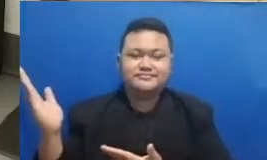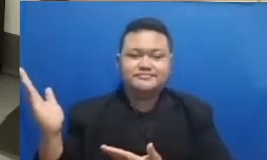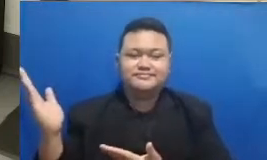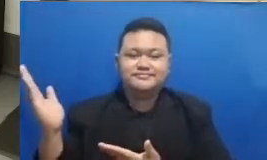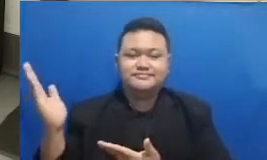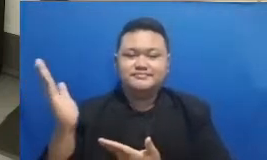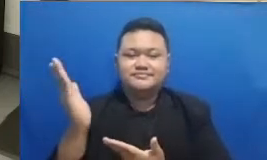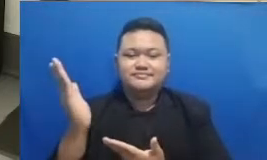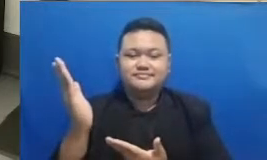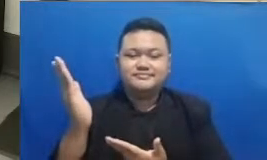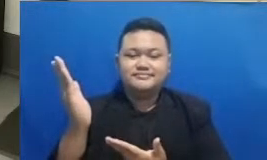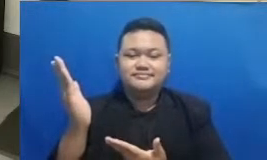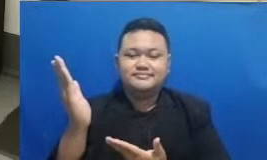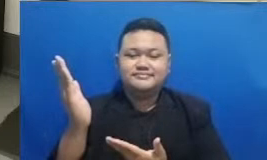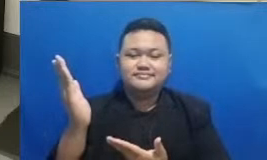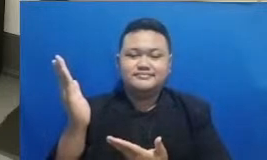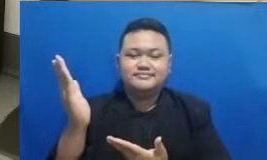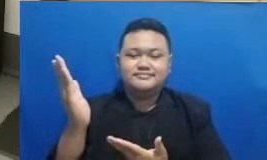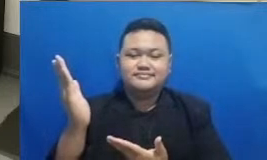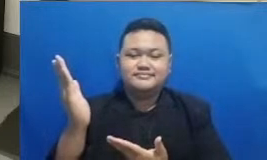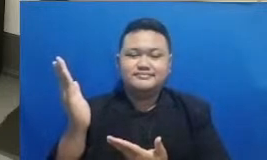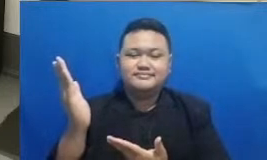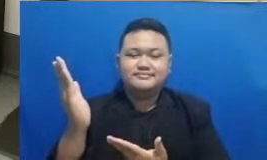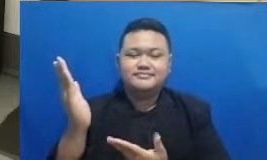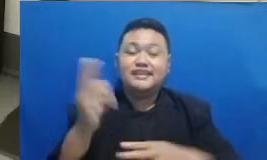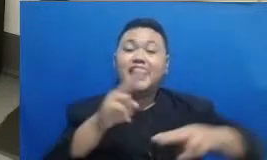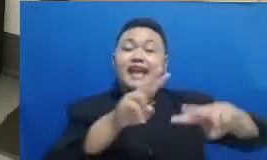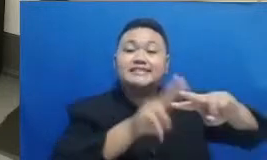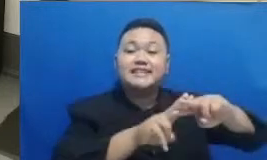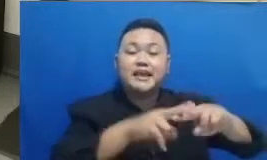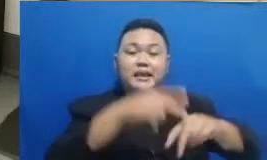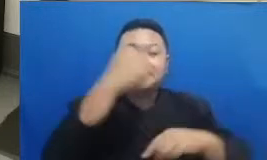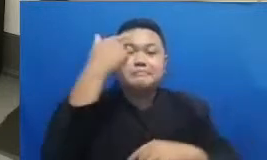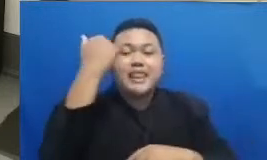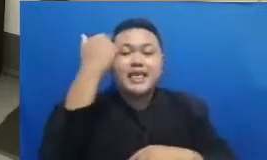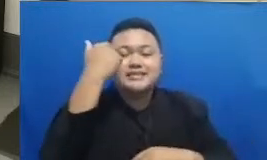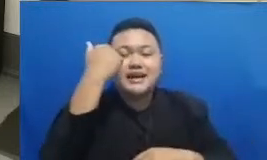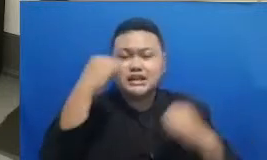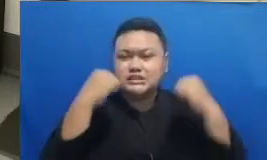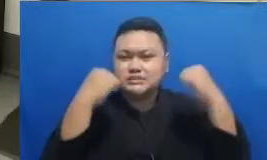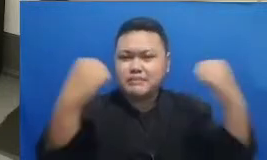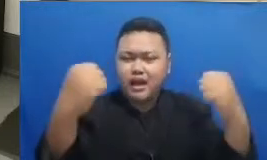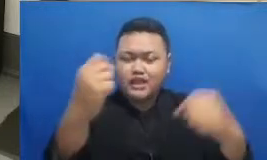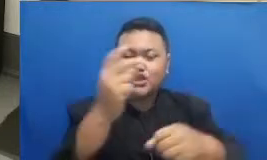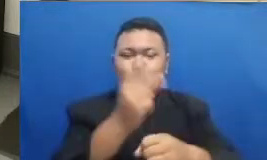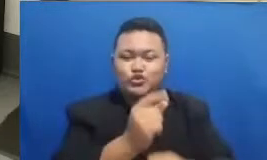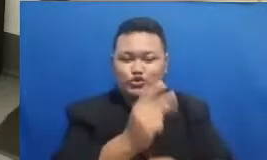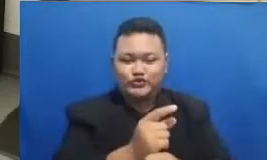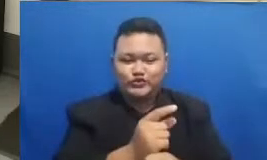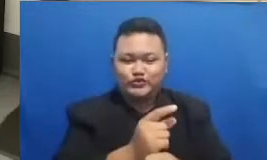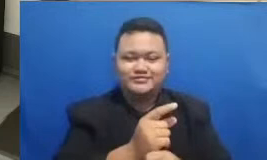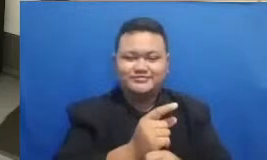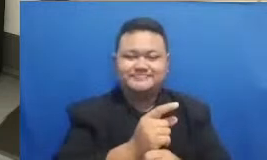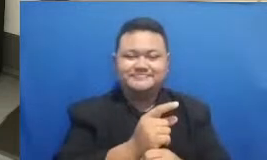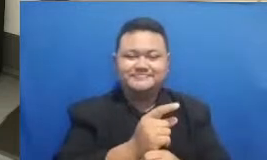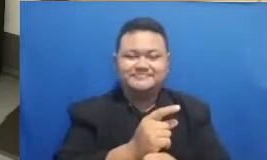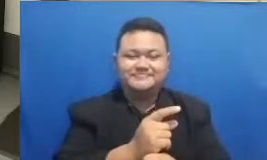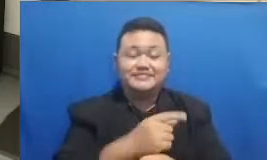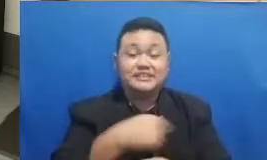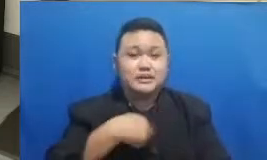Hai naha hashtag belajar semangat guru Nah setelah ini saya mau lihat dari media sosial